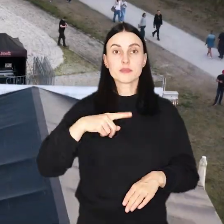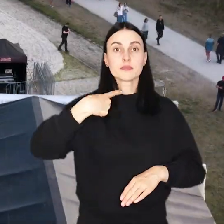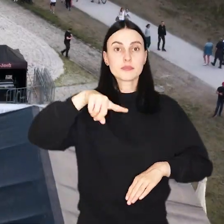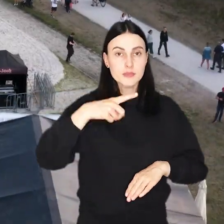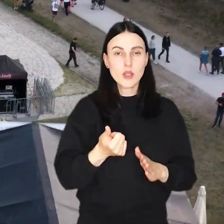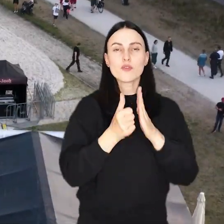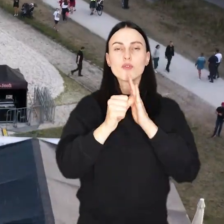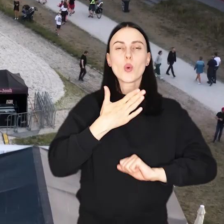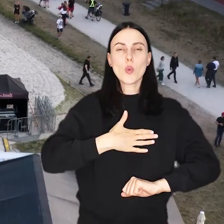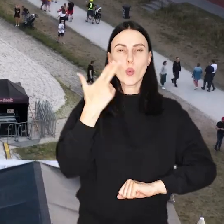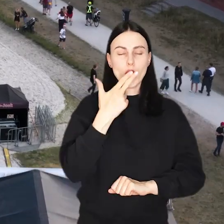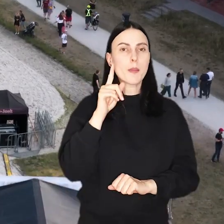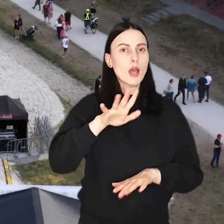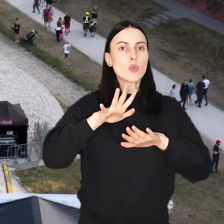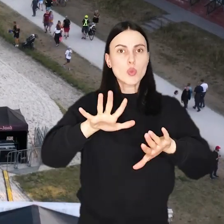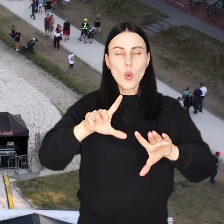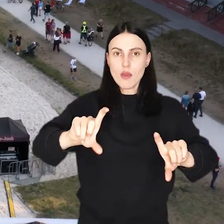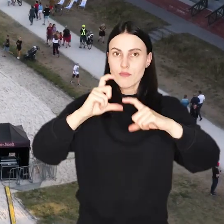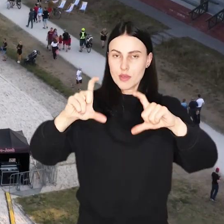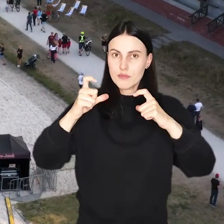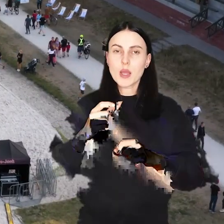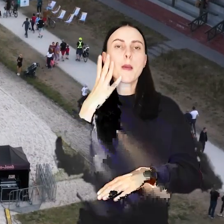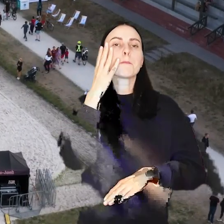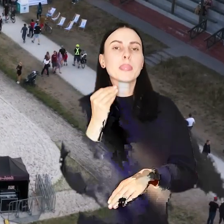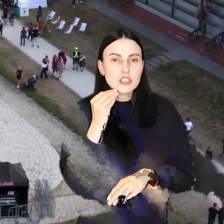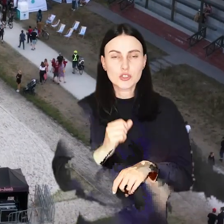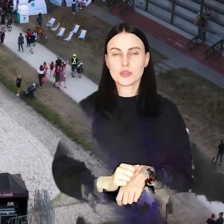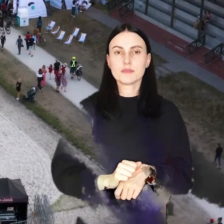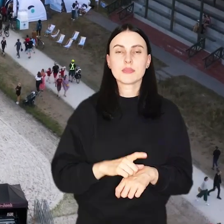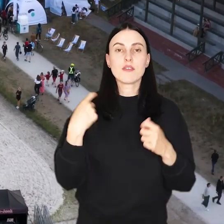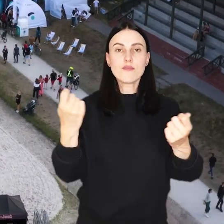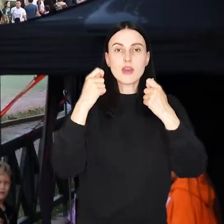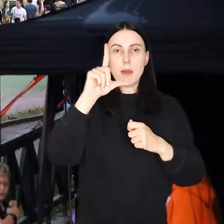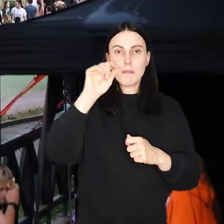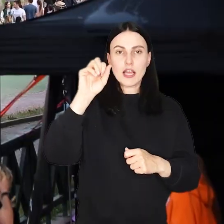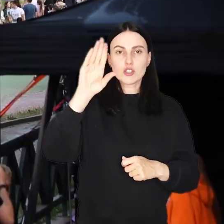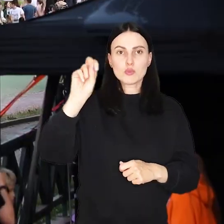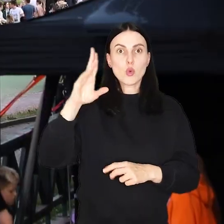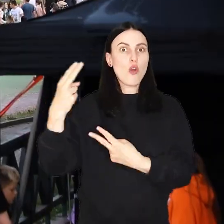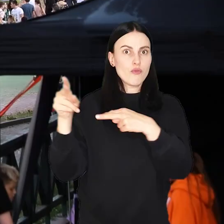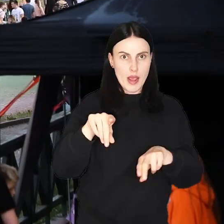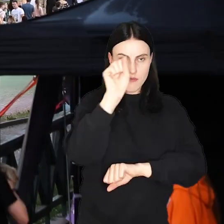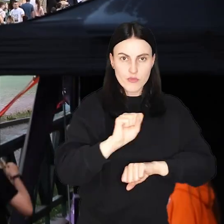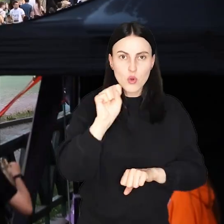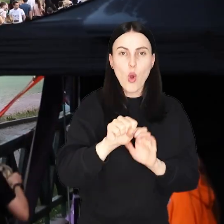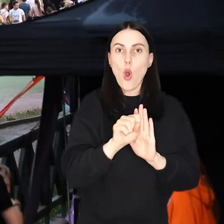Przed nami wyjątkowy weekend pełen atrakcji i pyszności! Festiwal PasiBrzucha wraca do Wrocławia!